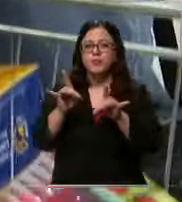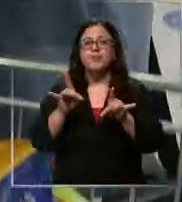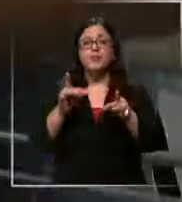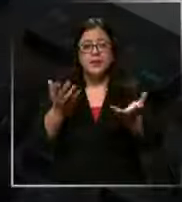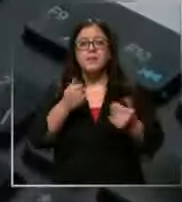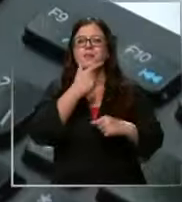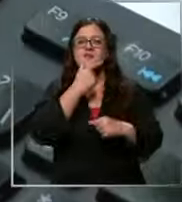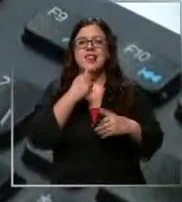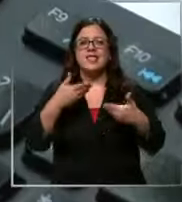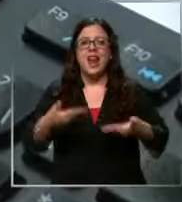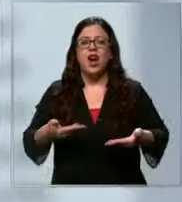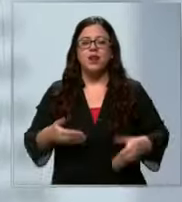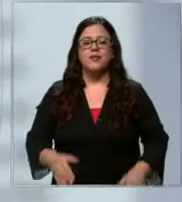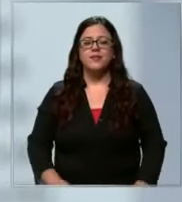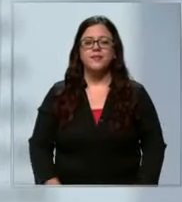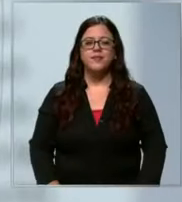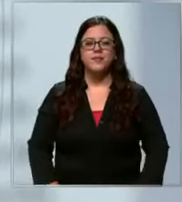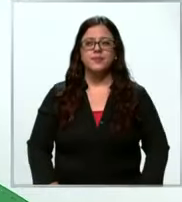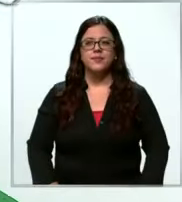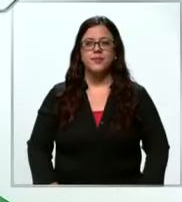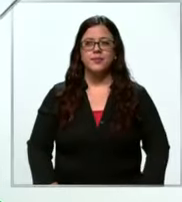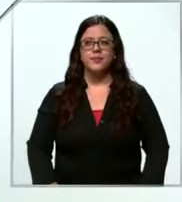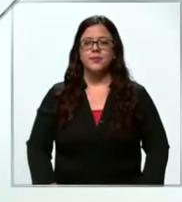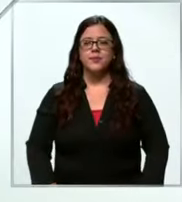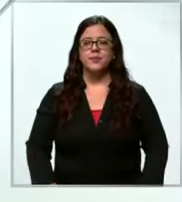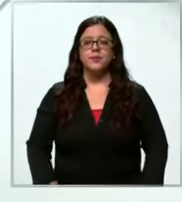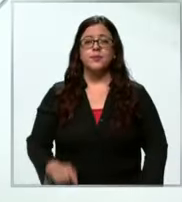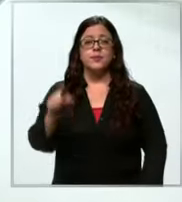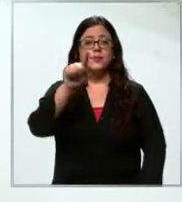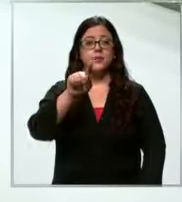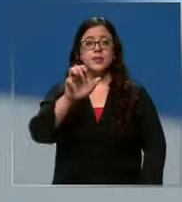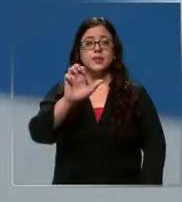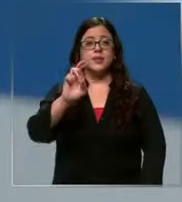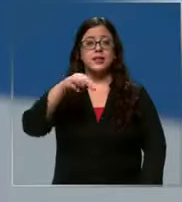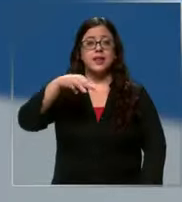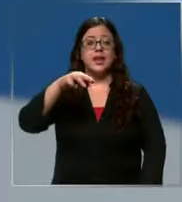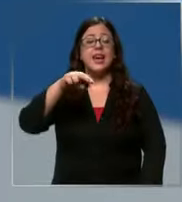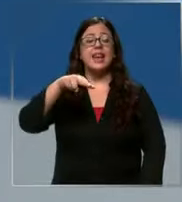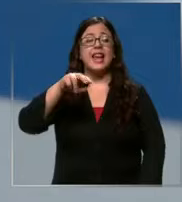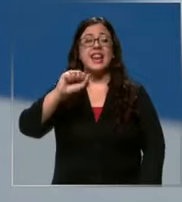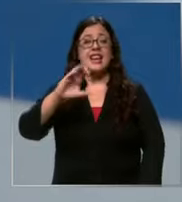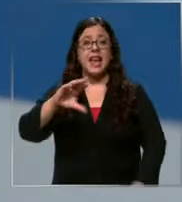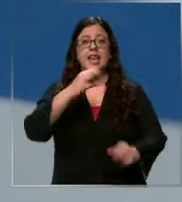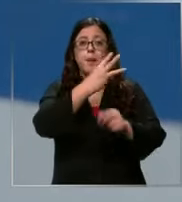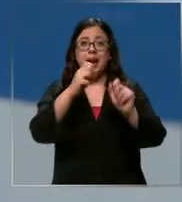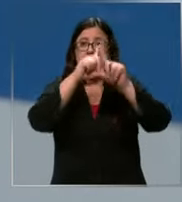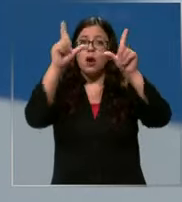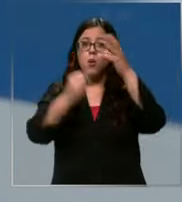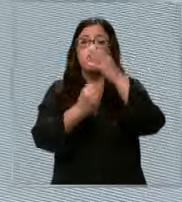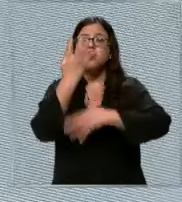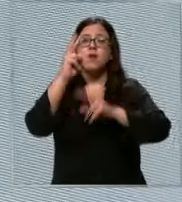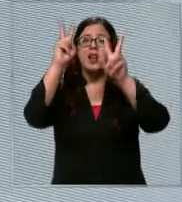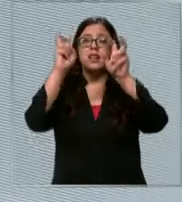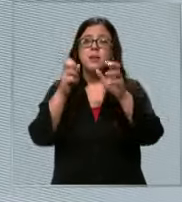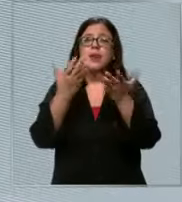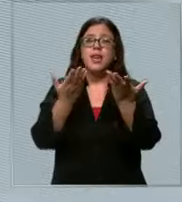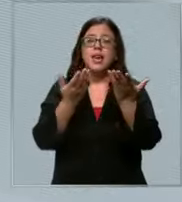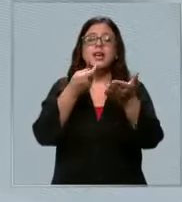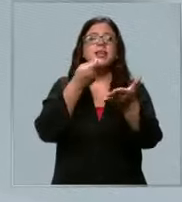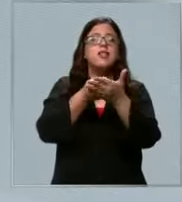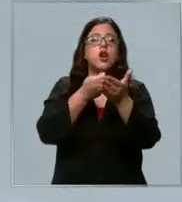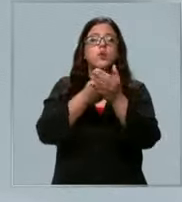fácil el cnac creó un comprador de precios de útiles escolares es interactivo y solo hay que